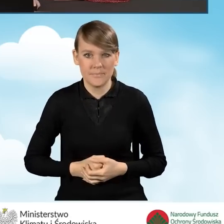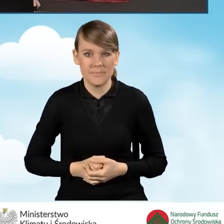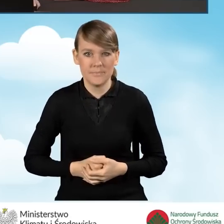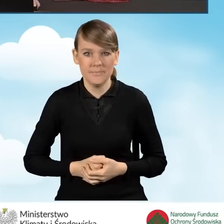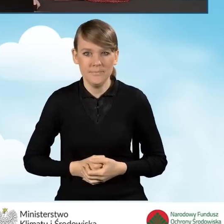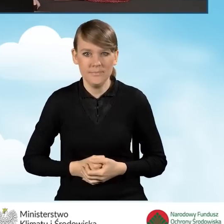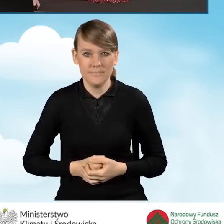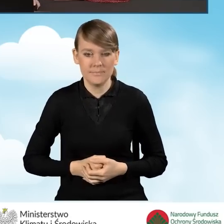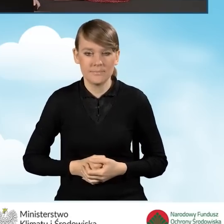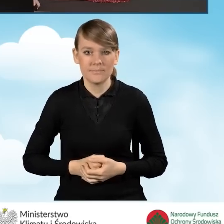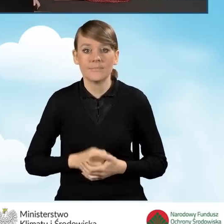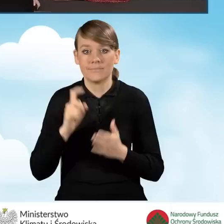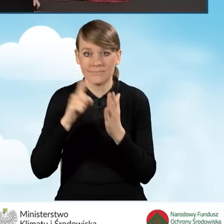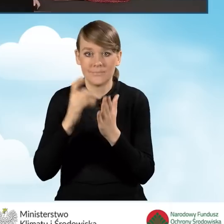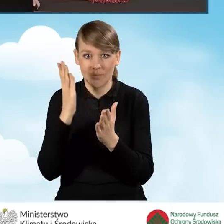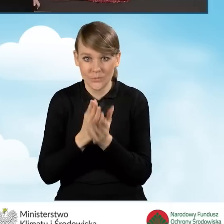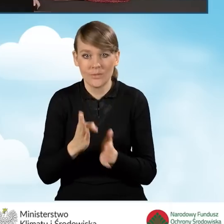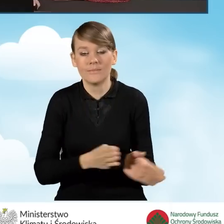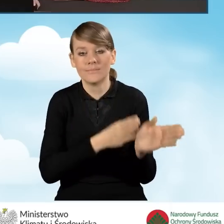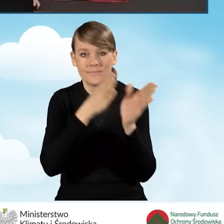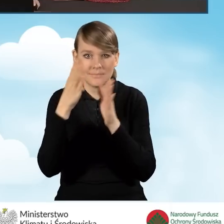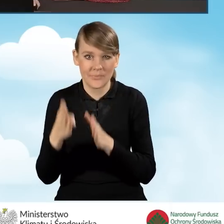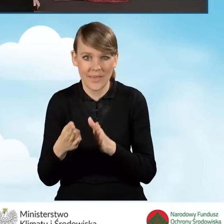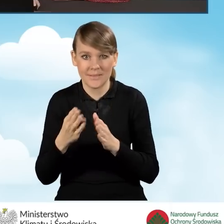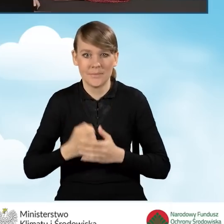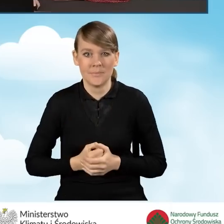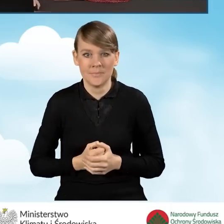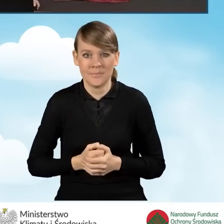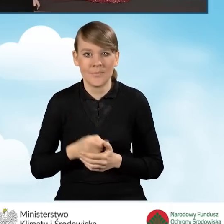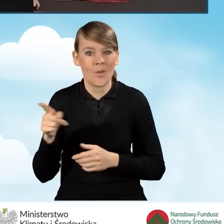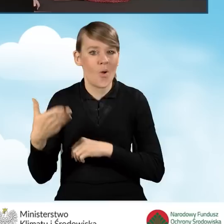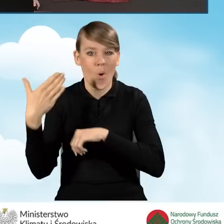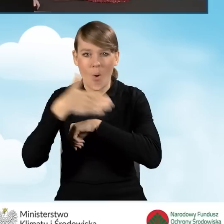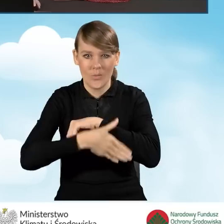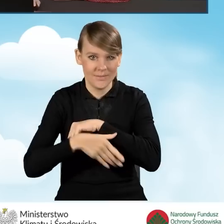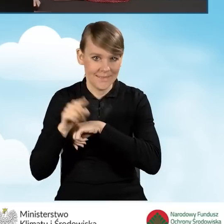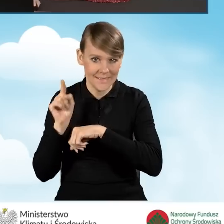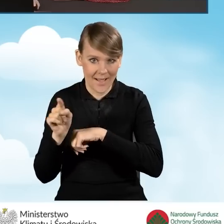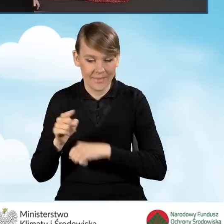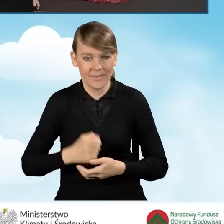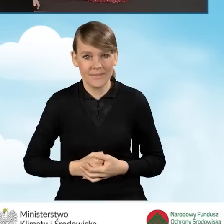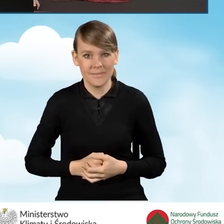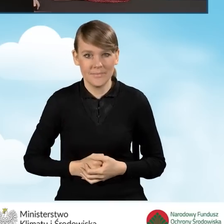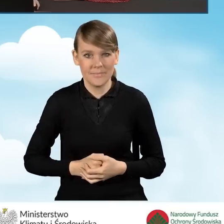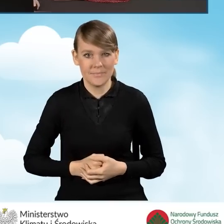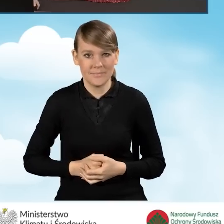Po zaznaczeniu tego pola przechodzimy do zakładki kolejnej, która jest jednocześnie ostatnią zakładką naszego wniosku o dofinansowanie